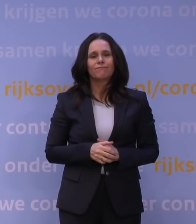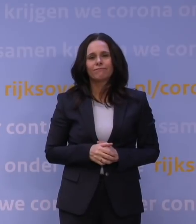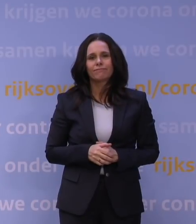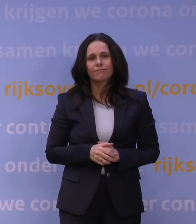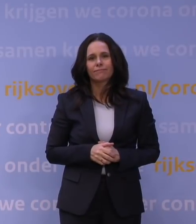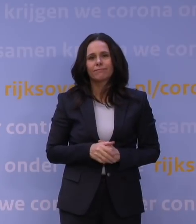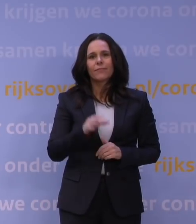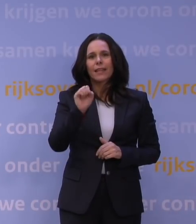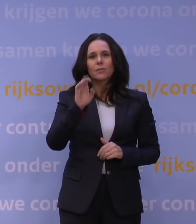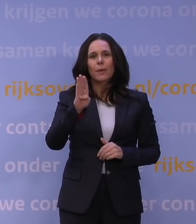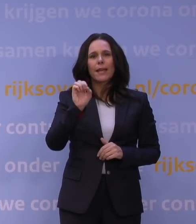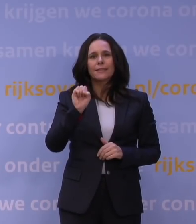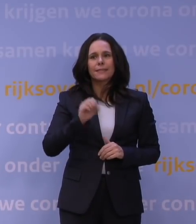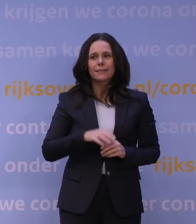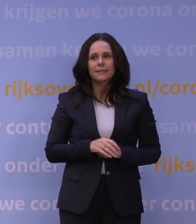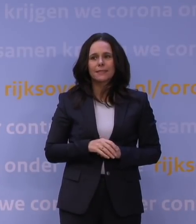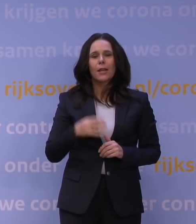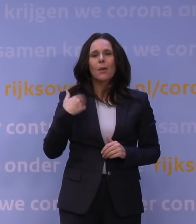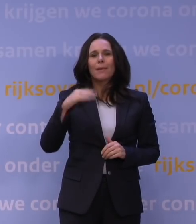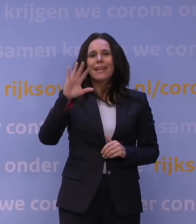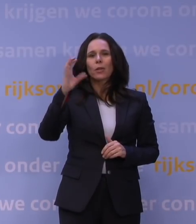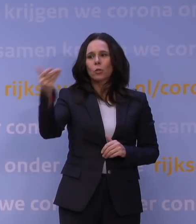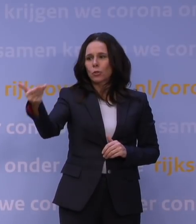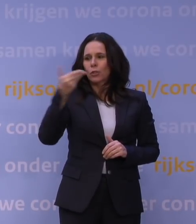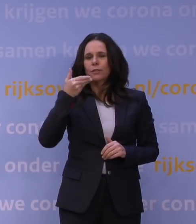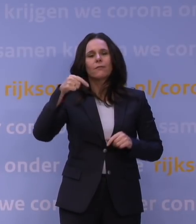SBS. Meneer Rutte, wij hebben dat draagvlak vandaag onderzocht